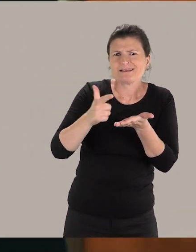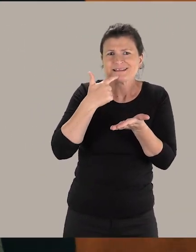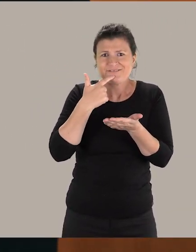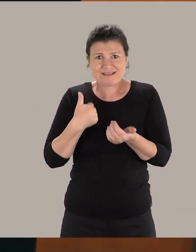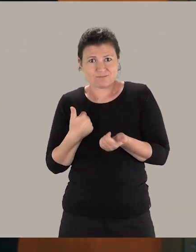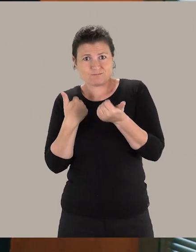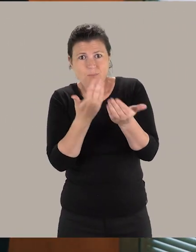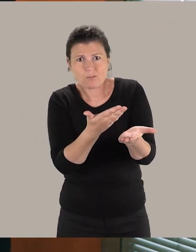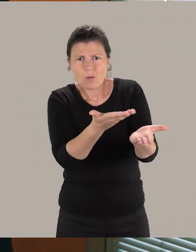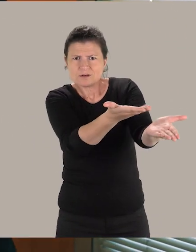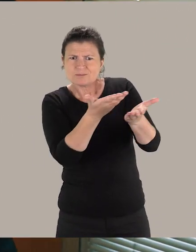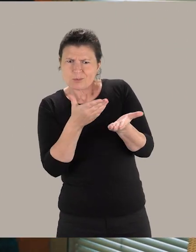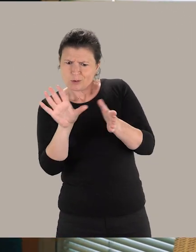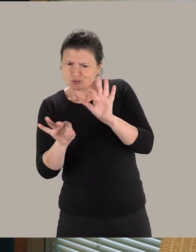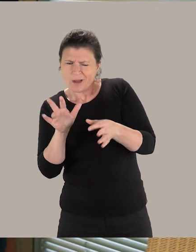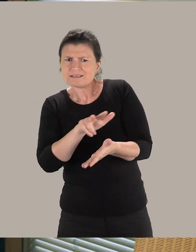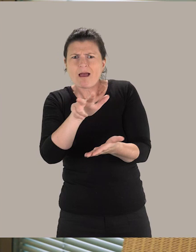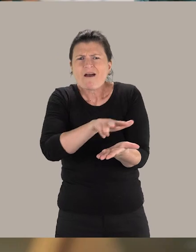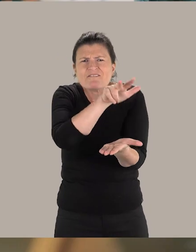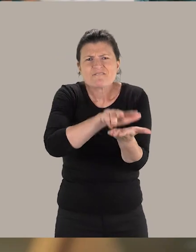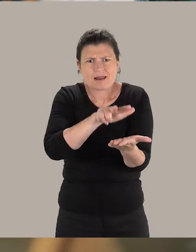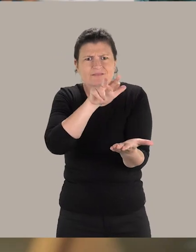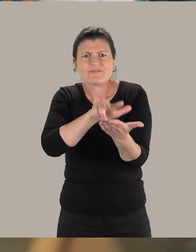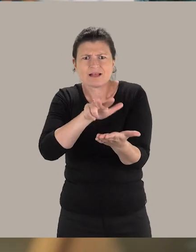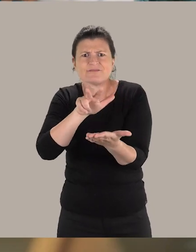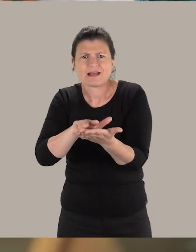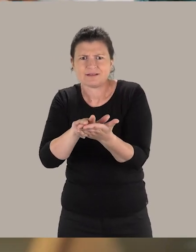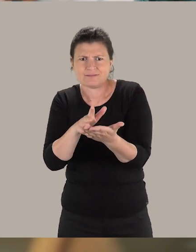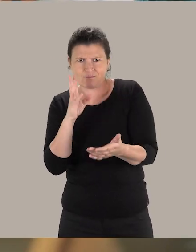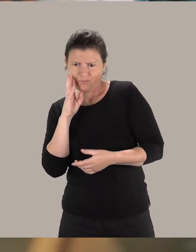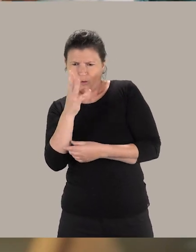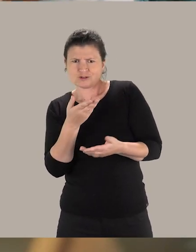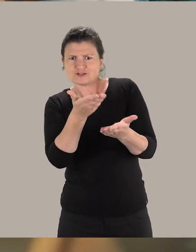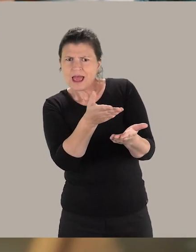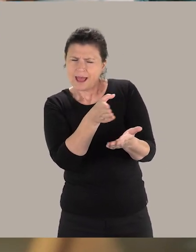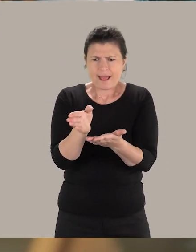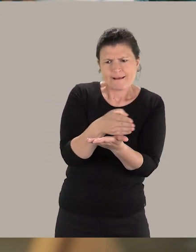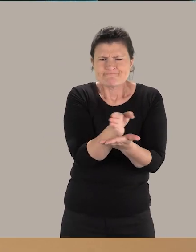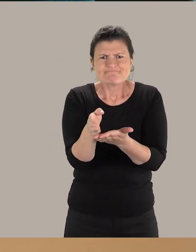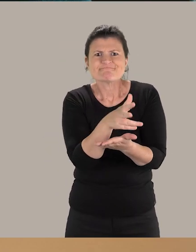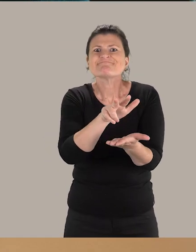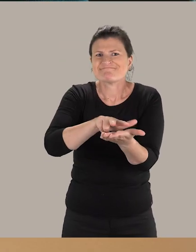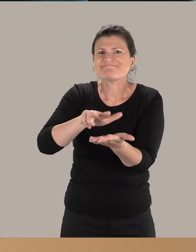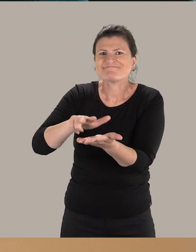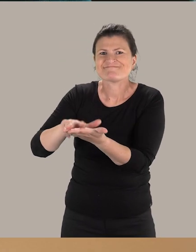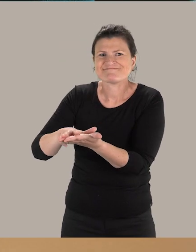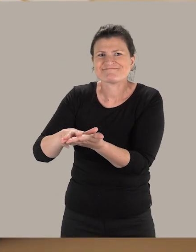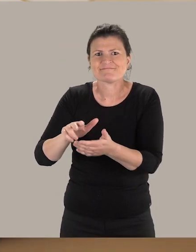Nous leur faisons valider ce que nous avons choisi. Ils nous aident. Ils réorientent nos projets